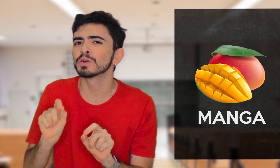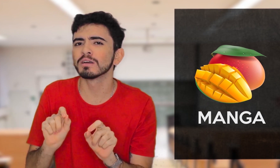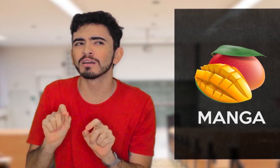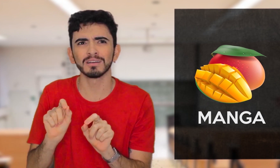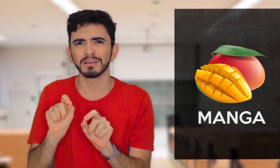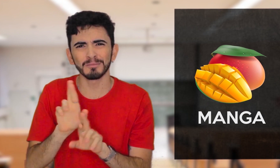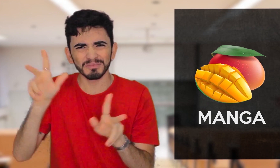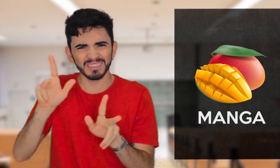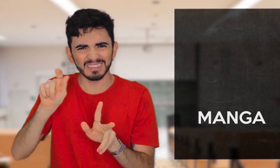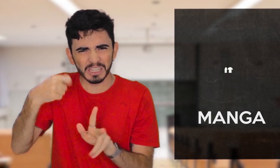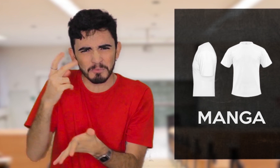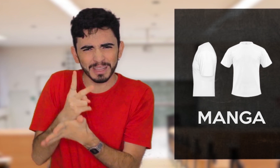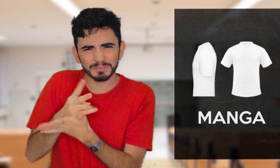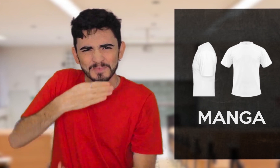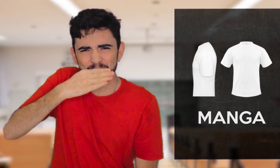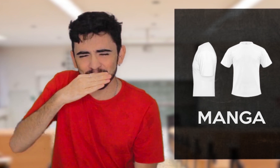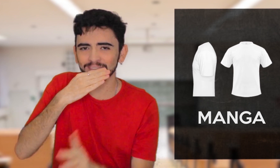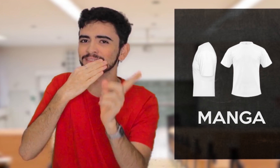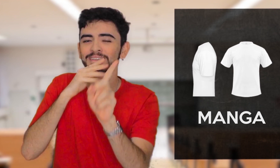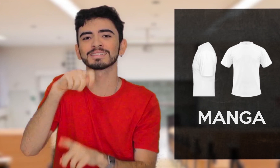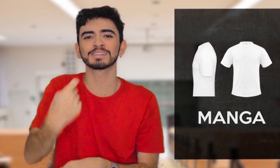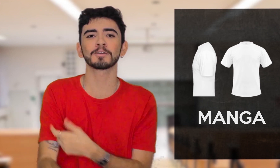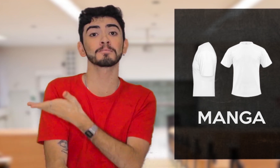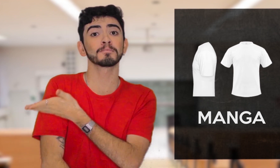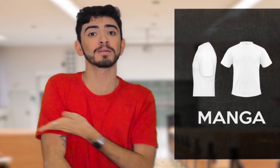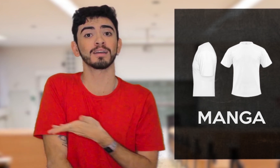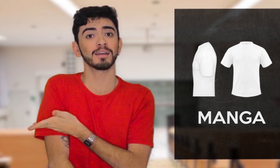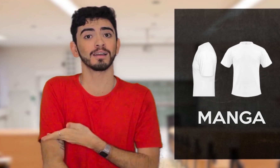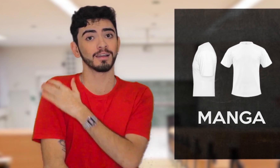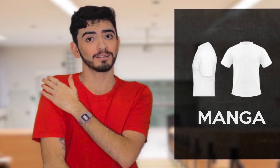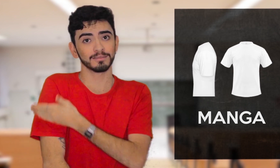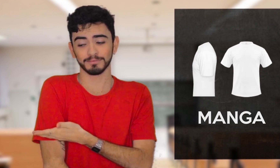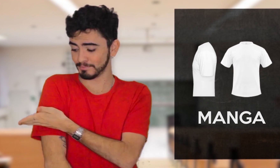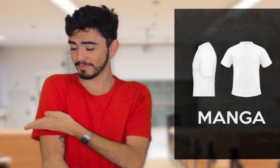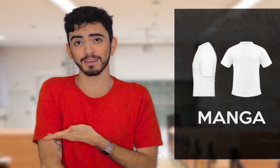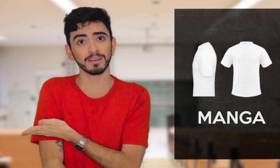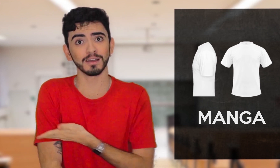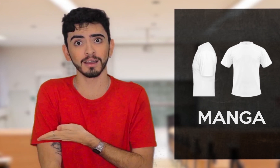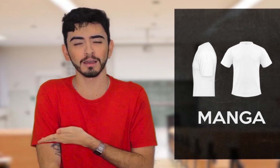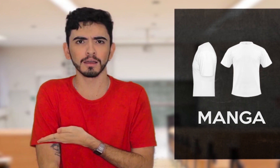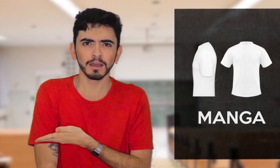como a MANGA DA CAMISETA, que em Libras se usa outro sinal.